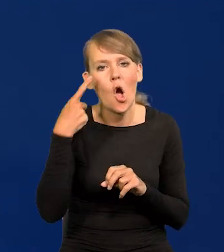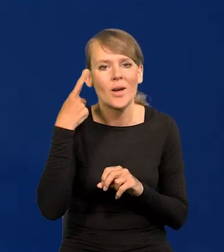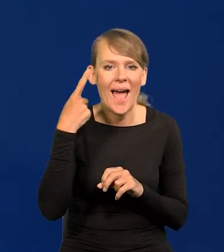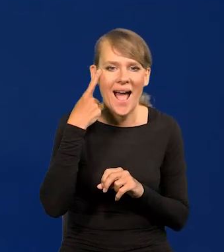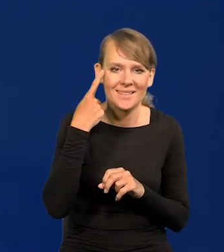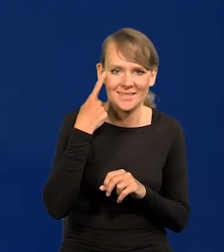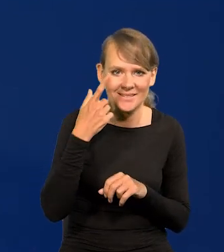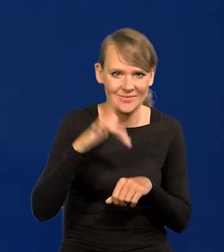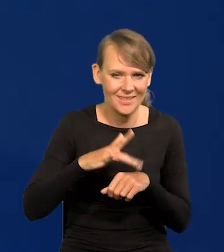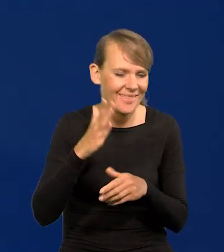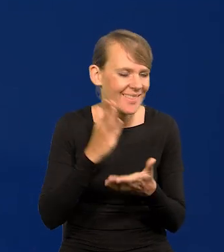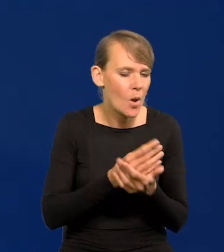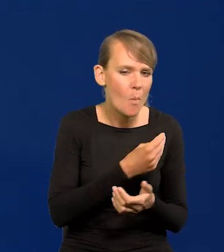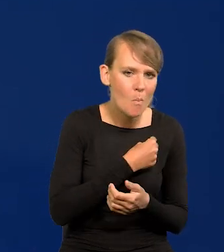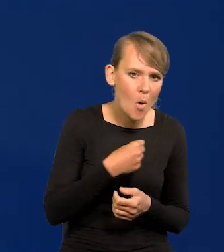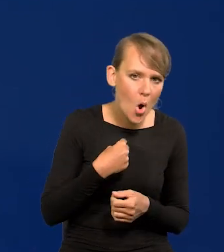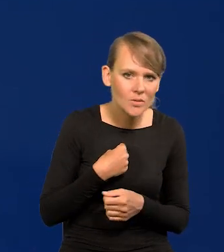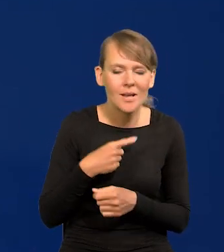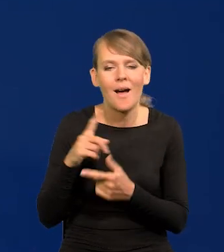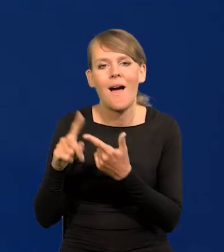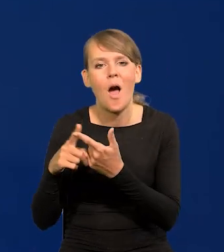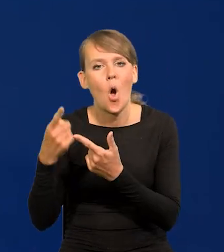Tylko Polska i Korea rozwijają się tak szybko.